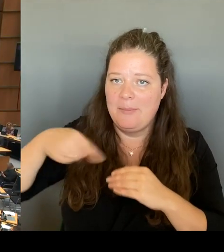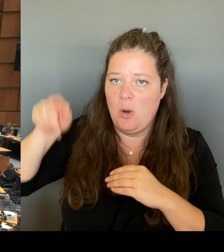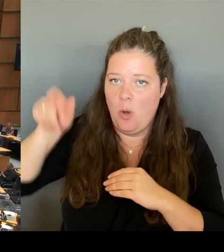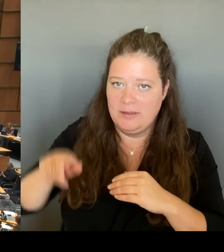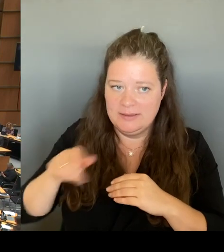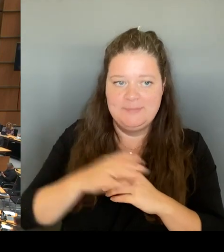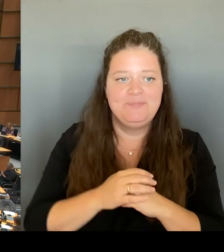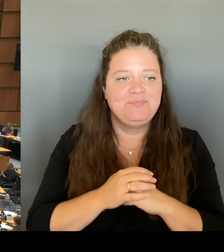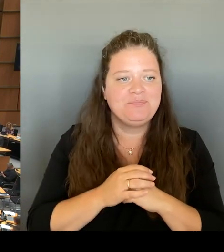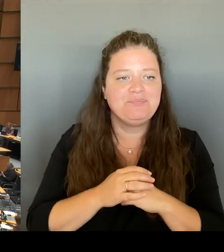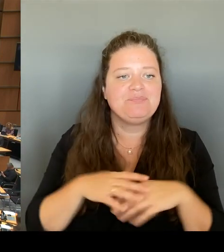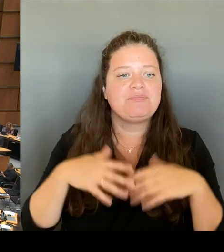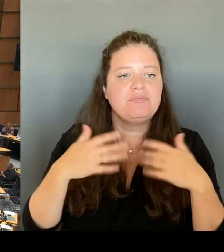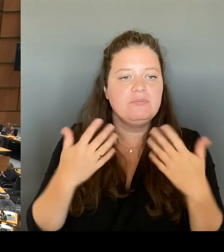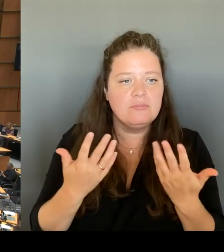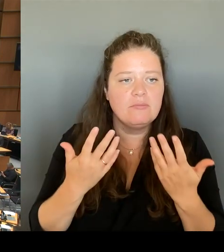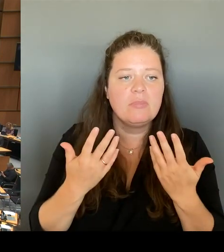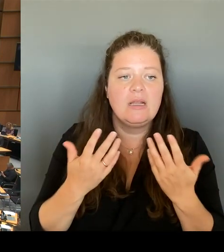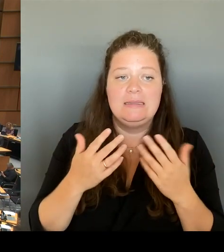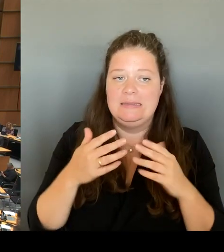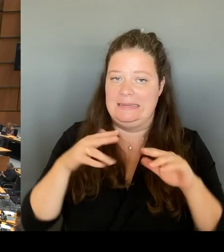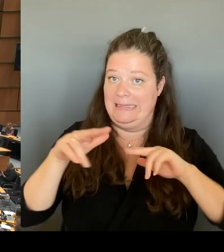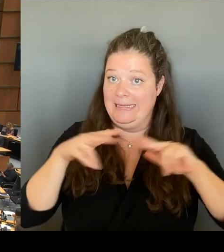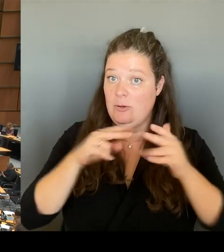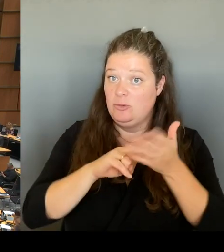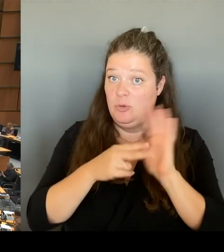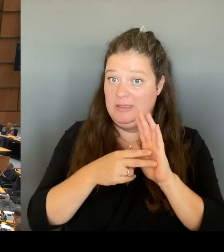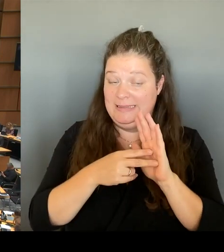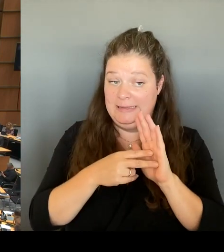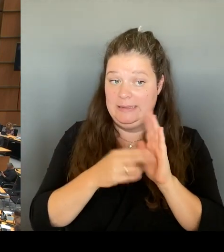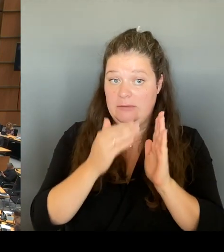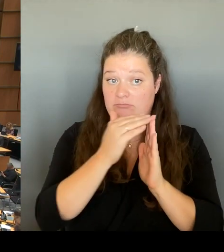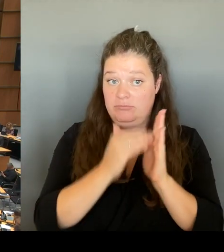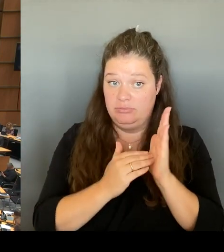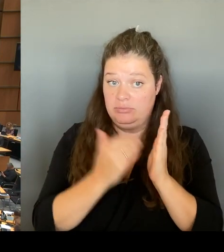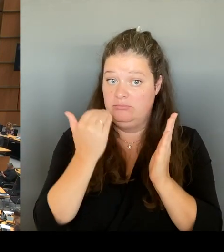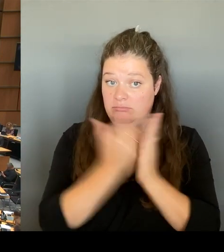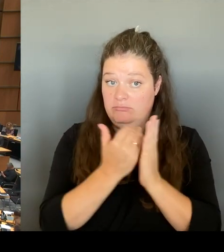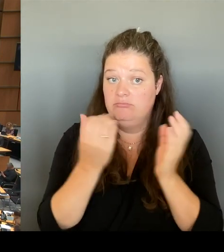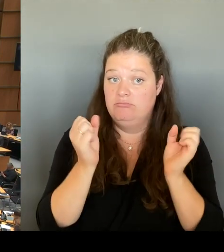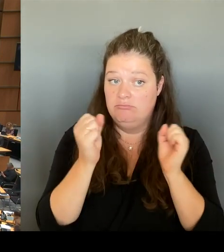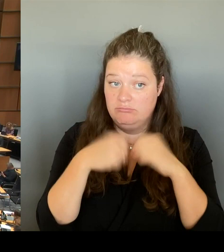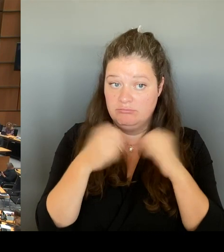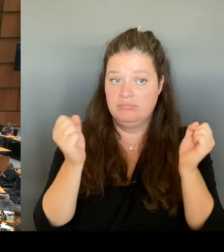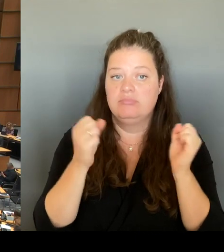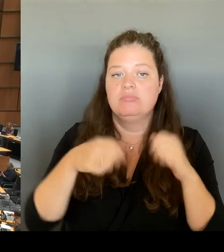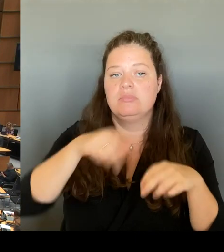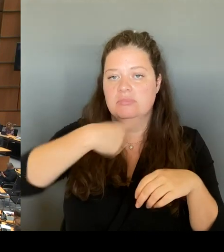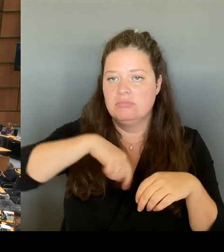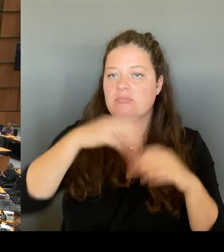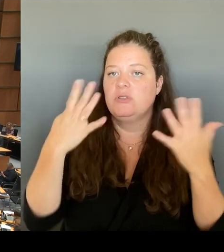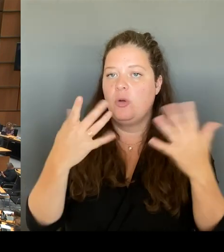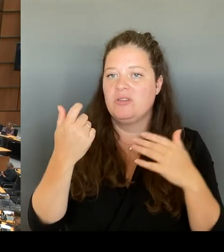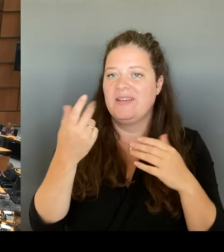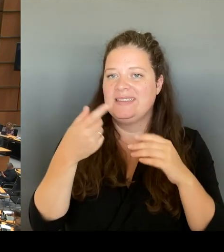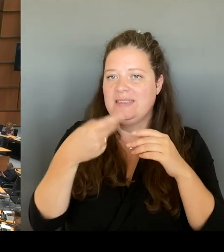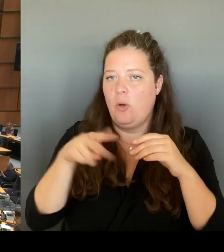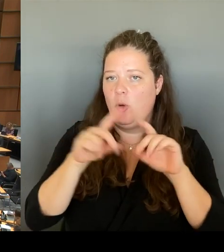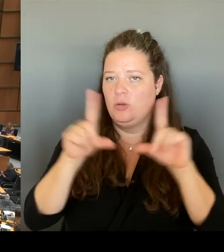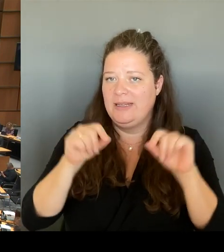Ticket als Sozialticket festgeschrieben. Die Tickets sollen unter dem Dach des VBW geeint werden,